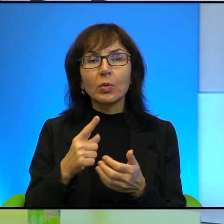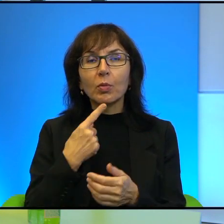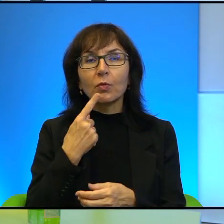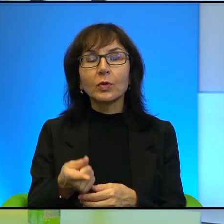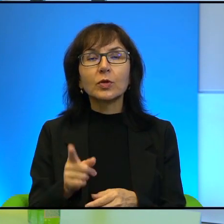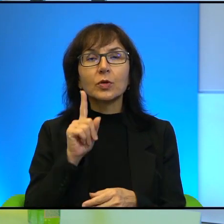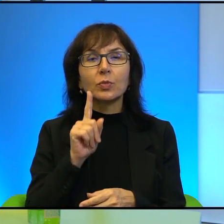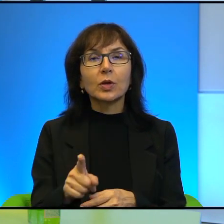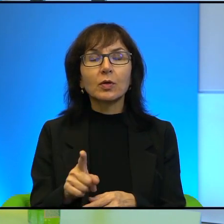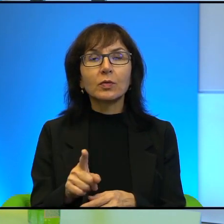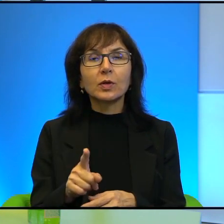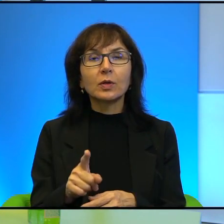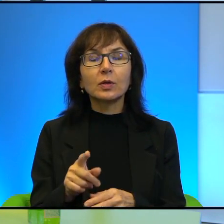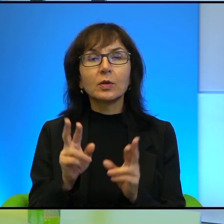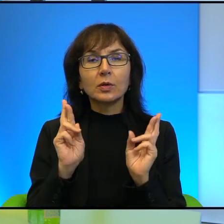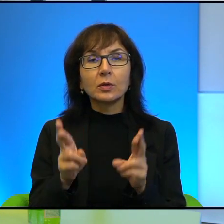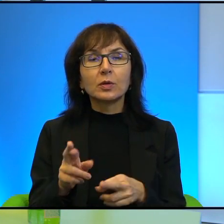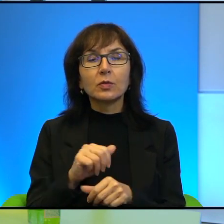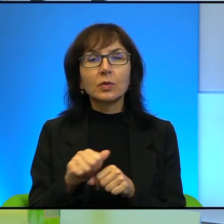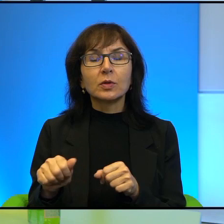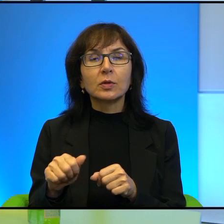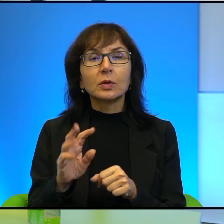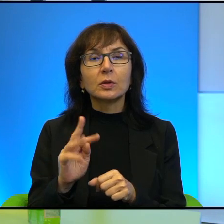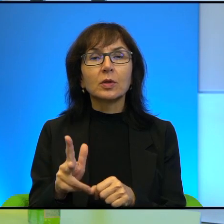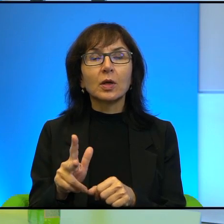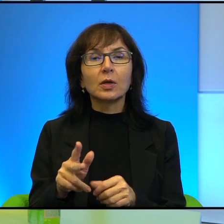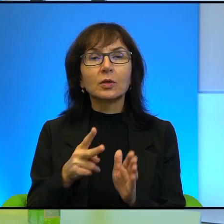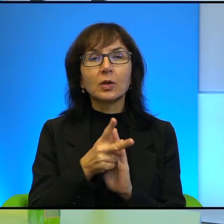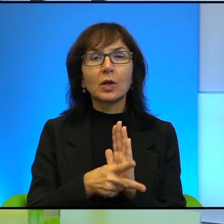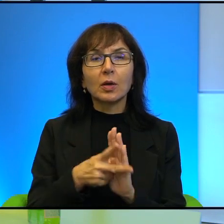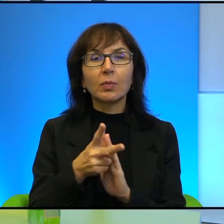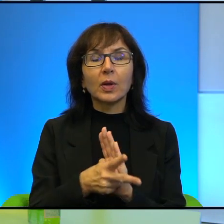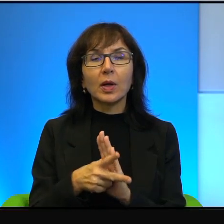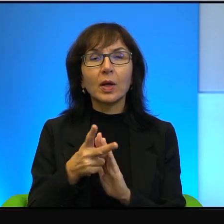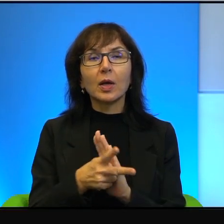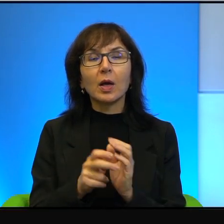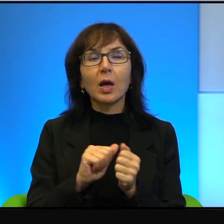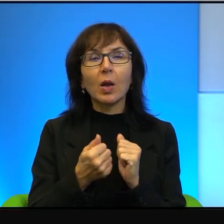Otóż rzeczywiście jest tak, że kamera, nie wiem, czy aparat fotograficzny,